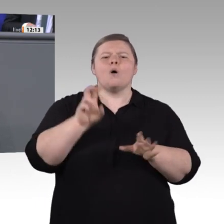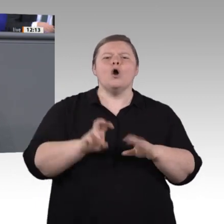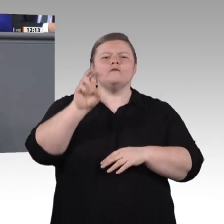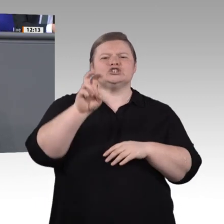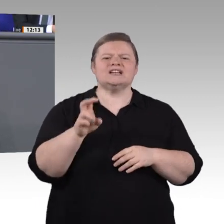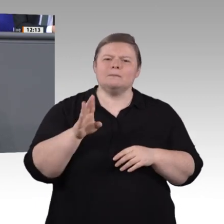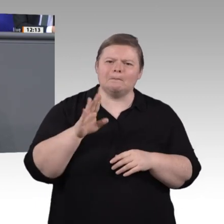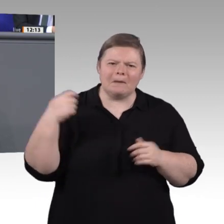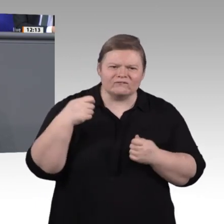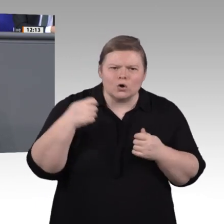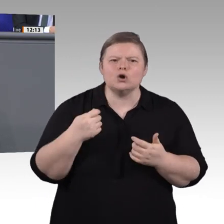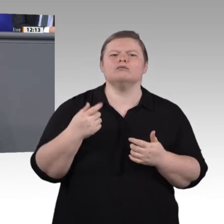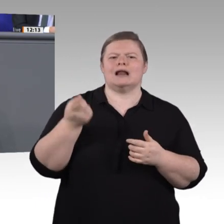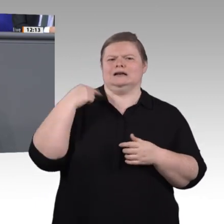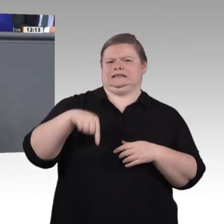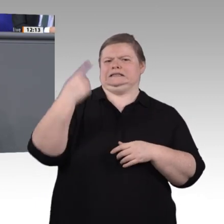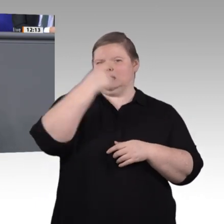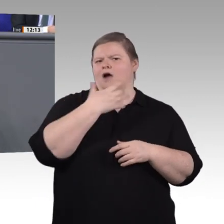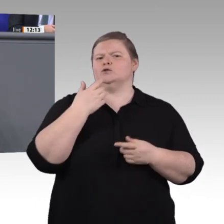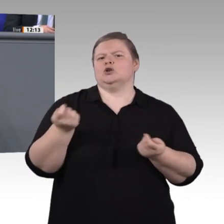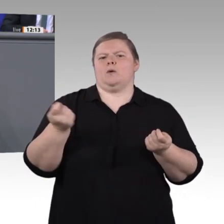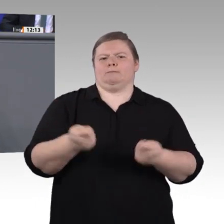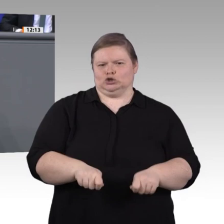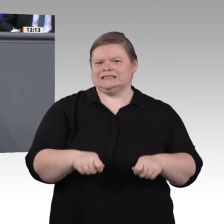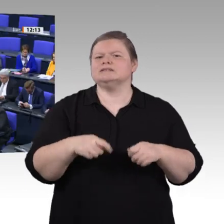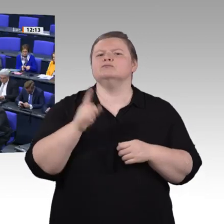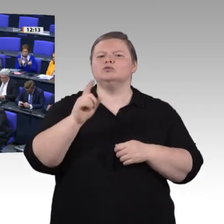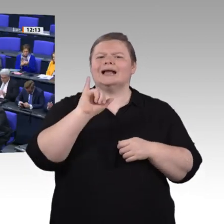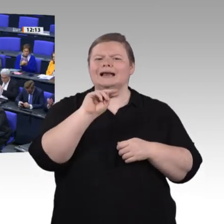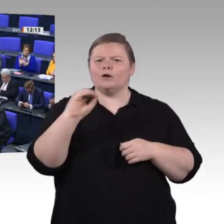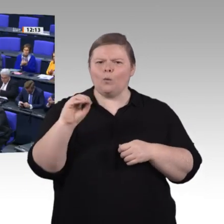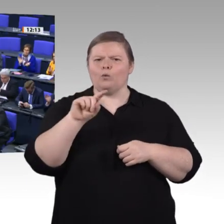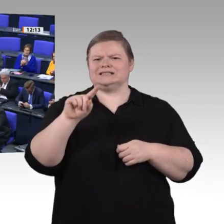wie noch nie, und das ist auch gut so, meine Damen und Herren. Doch andere Herausforderungen